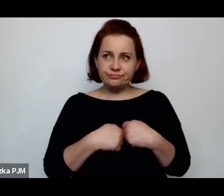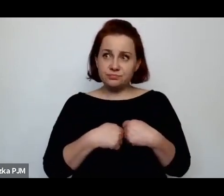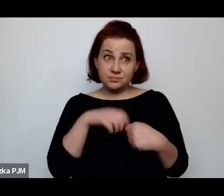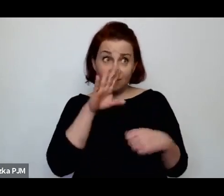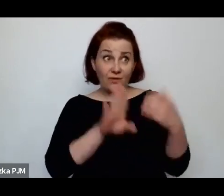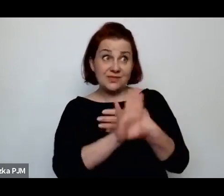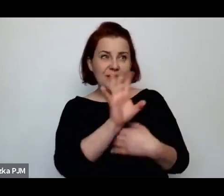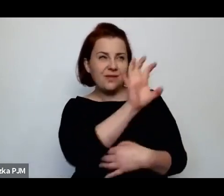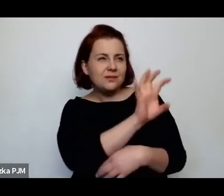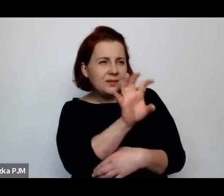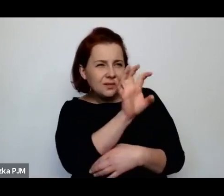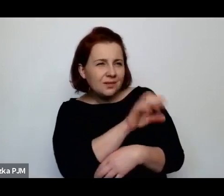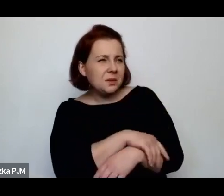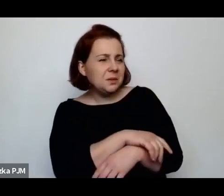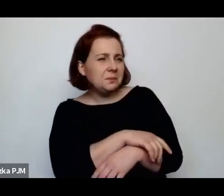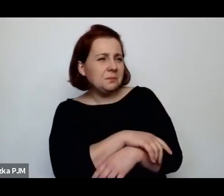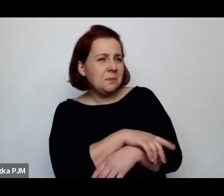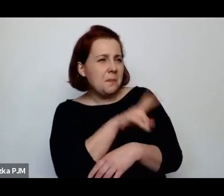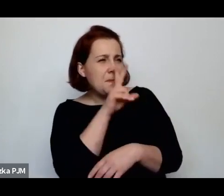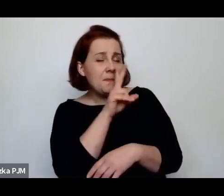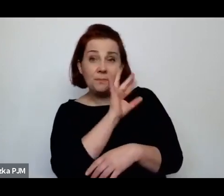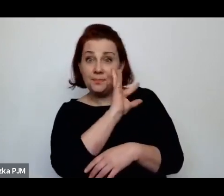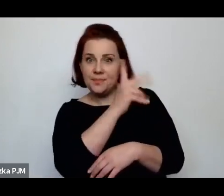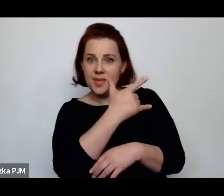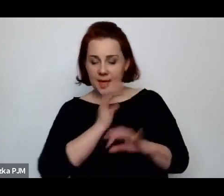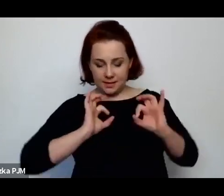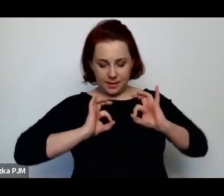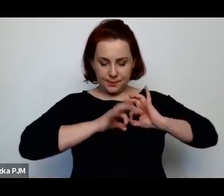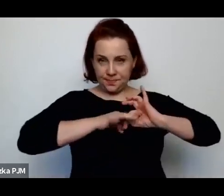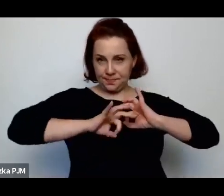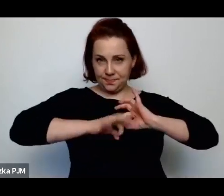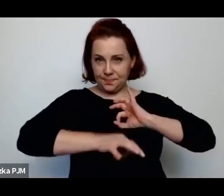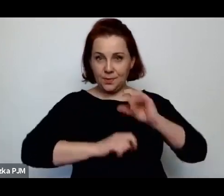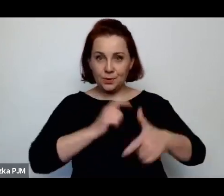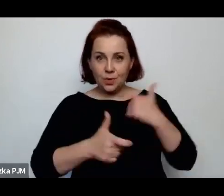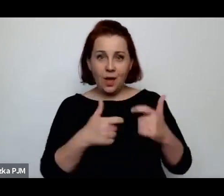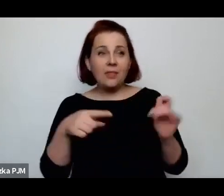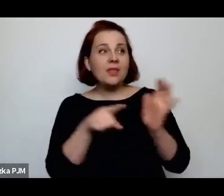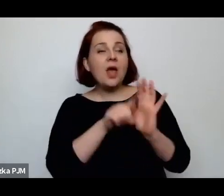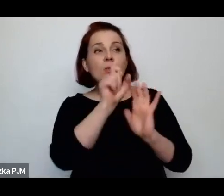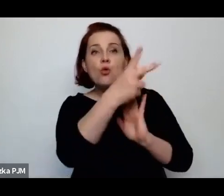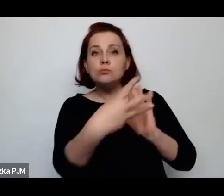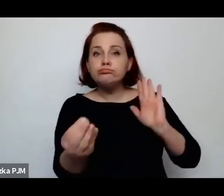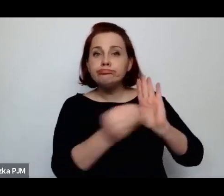jest on bardzo pięknie zrobiony, ale jest tam taka informacja, że ona chciała, żeby